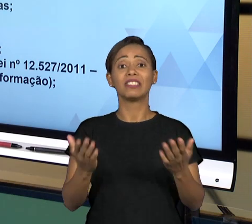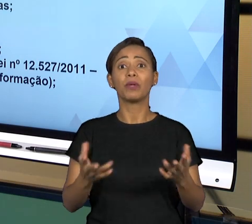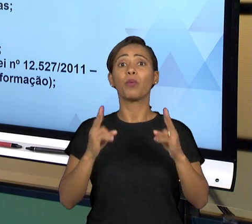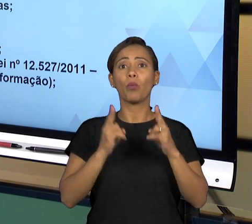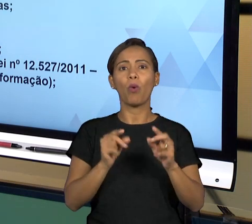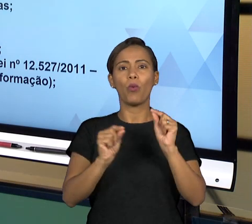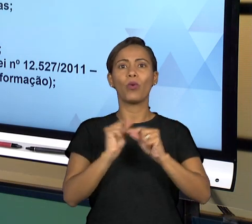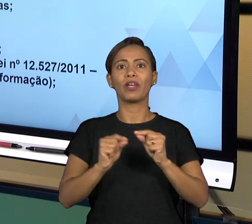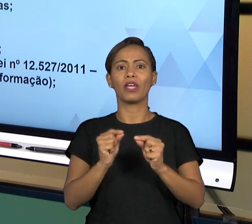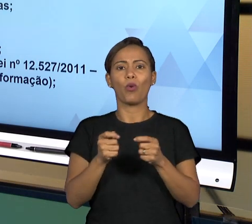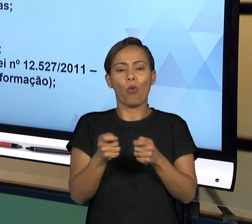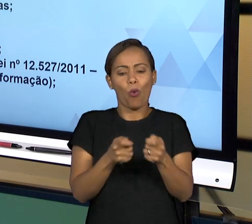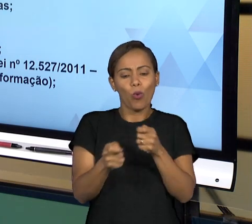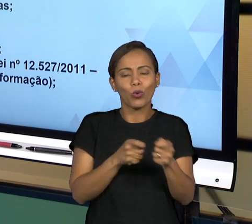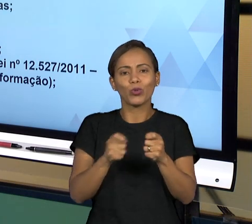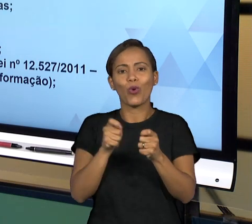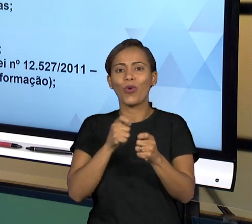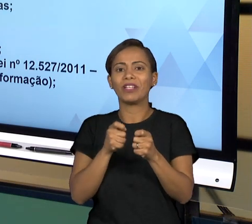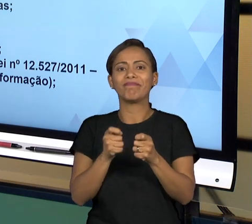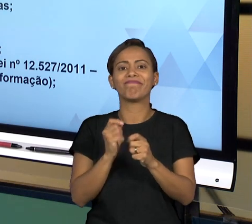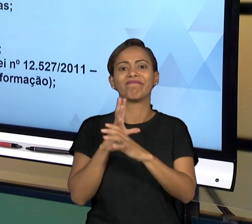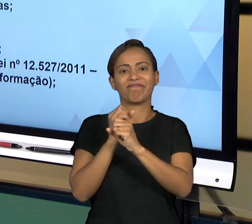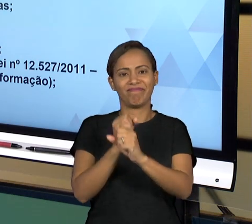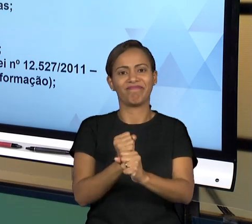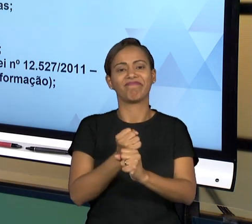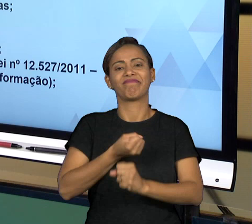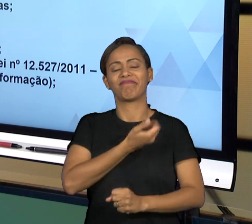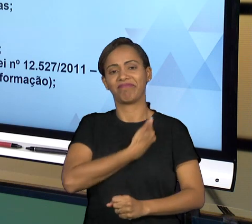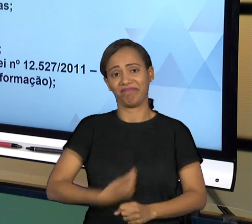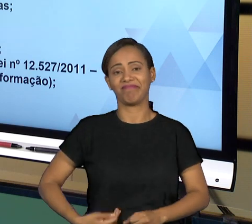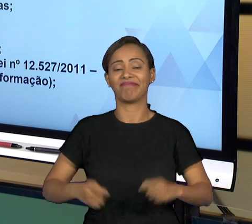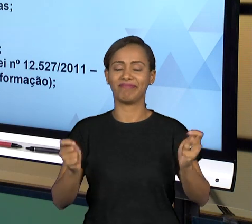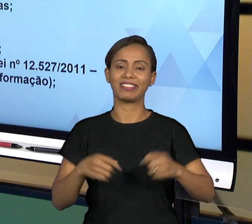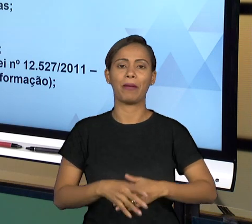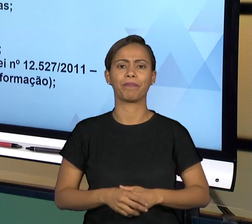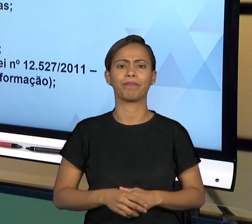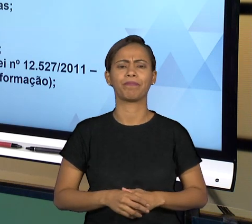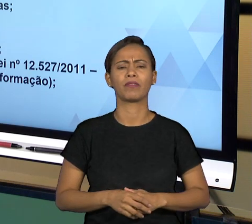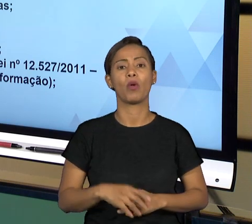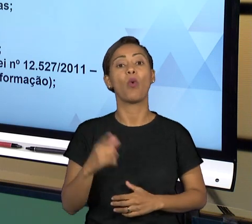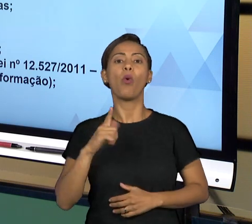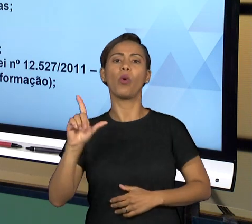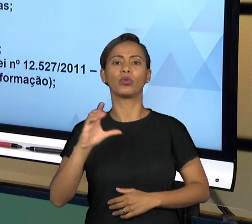PÚBLICA DE MANEIRA GERAL. AS CONTROLADORIAS, POR OUTRO LADO SÃO ÓRGÃOS INTERNOS GERALMENTE DO